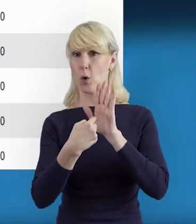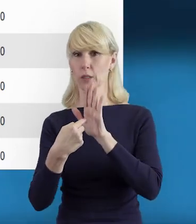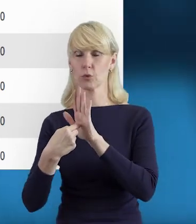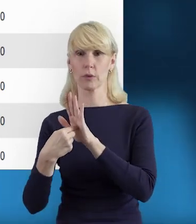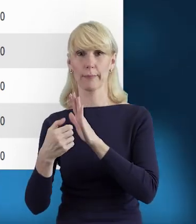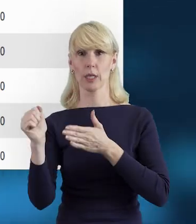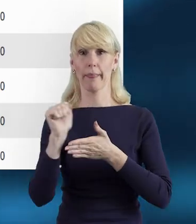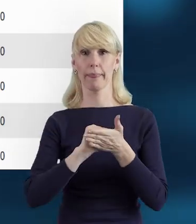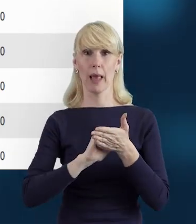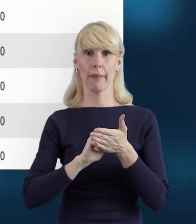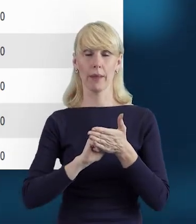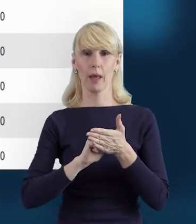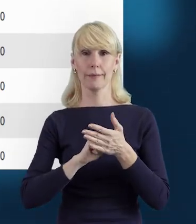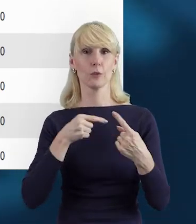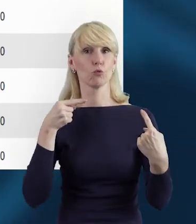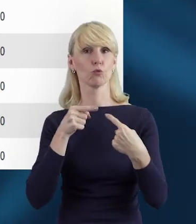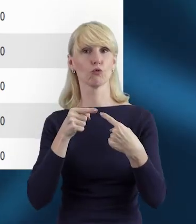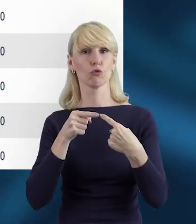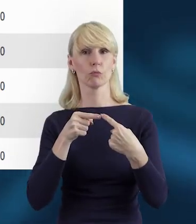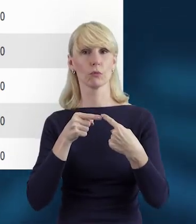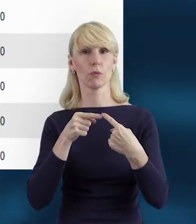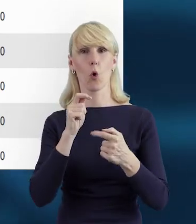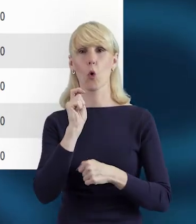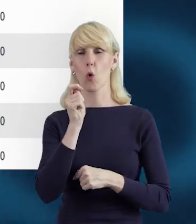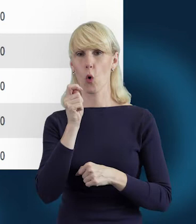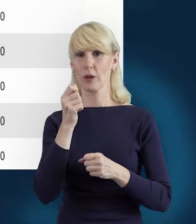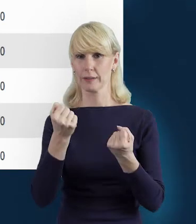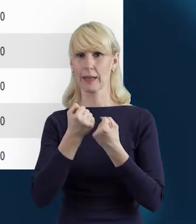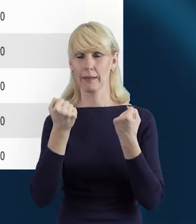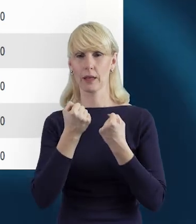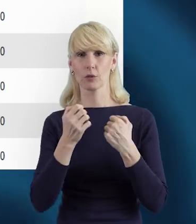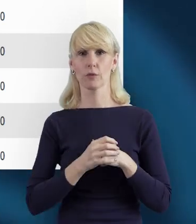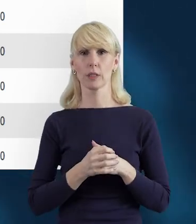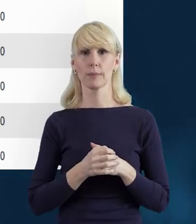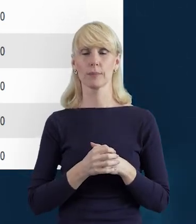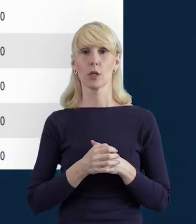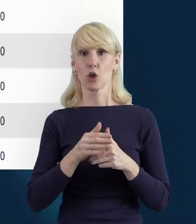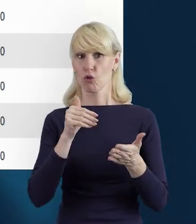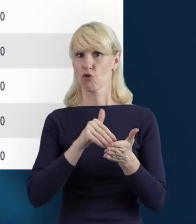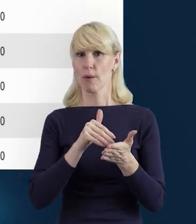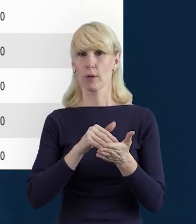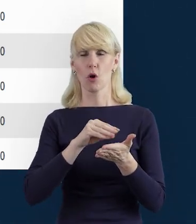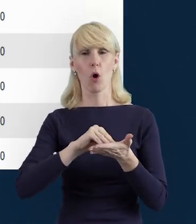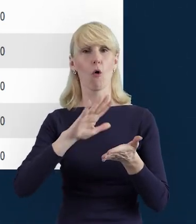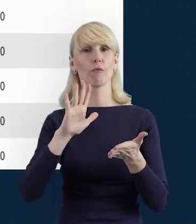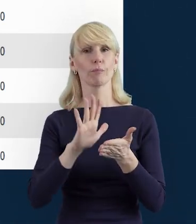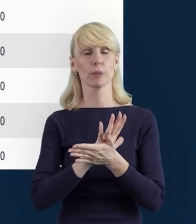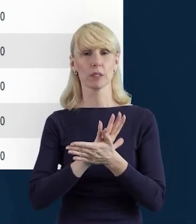Należy je uzupełniać uważnie, zgodnie z zaangażowaniem poszczególnych pracowników.